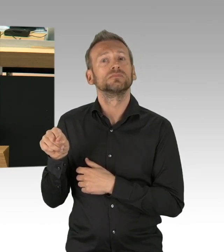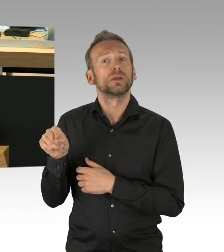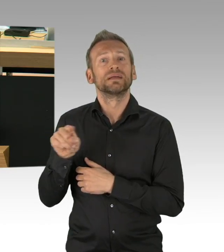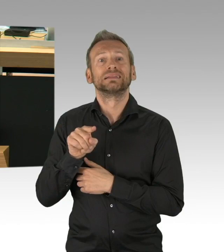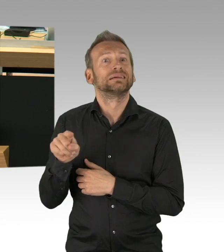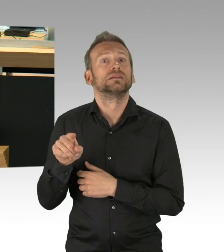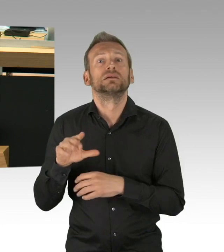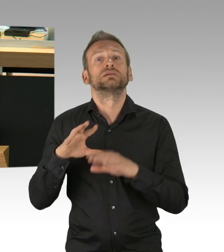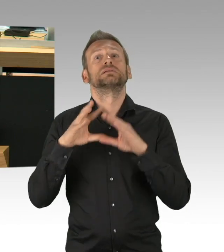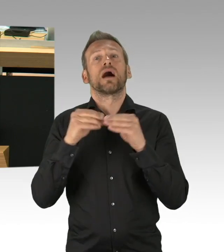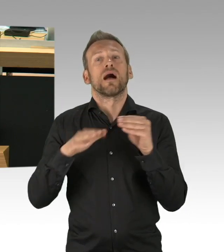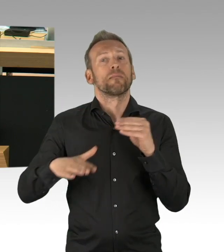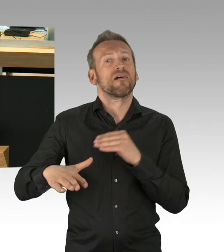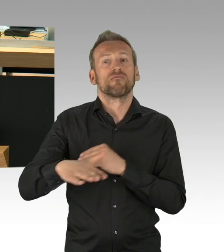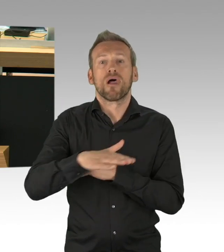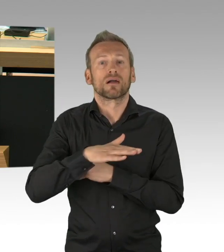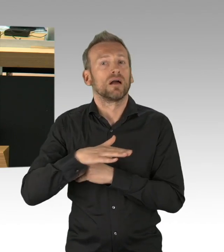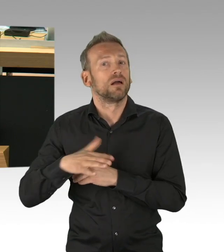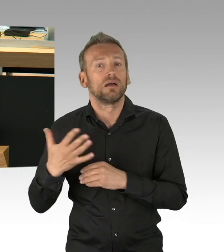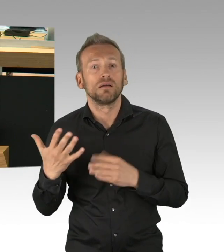die Zahl sinkt täglich um 3000,